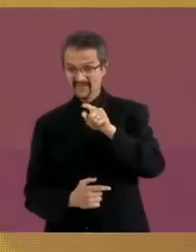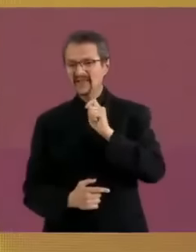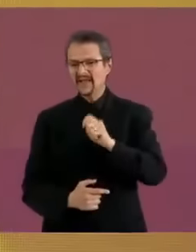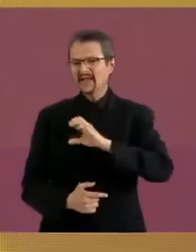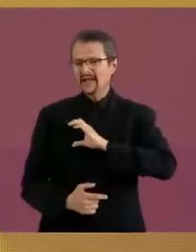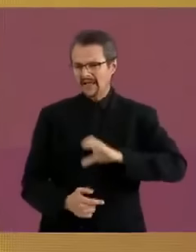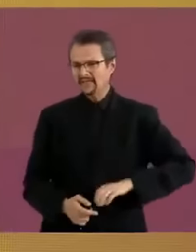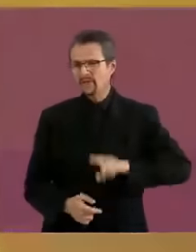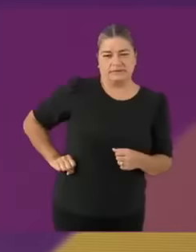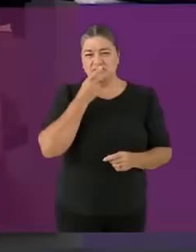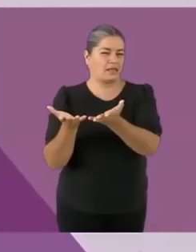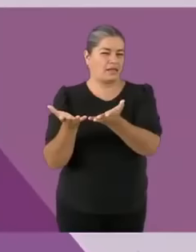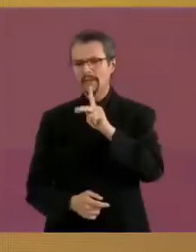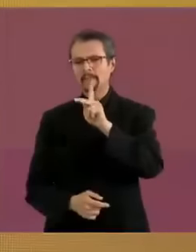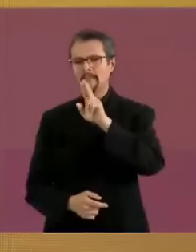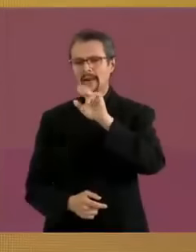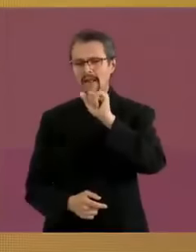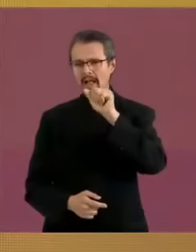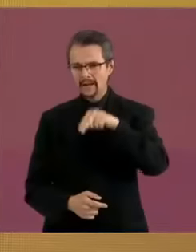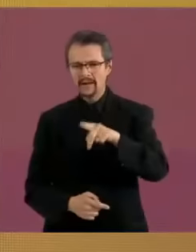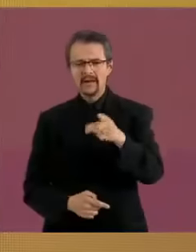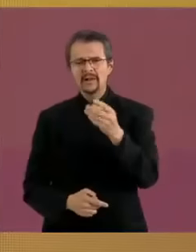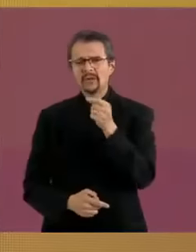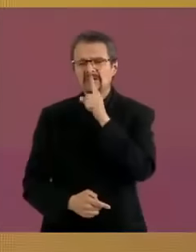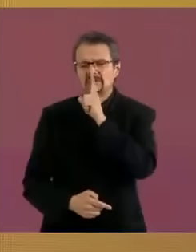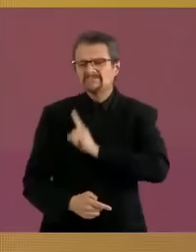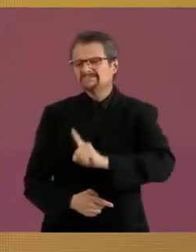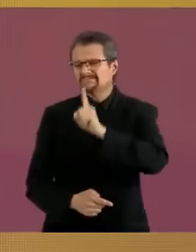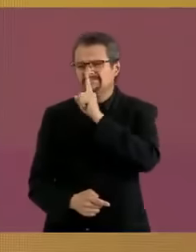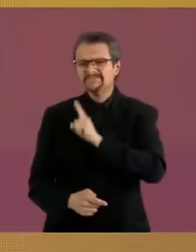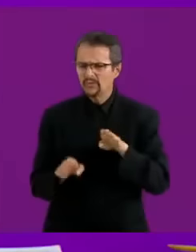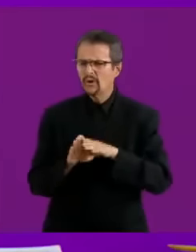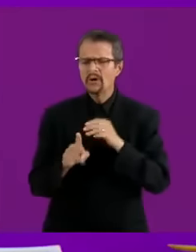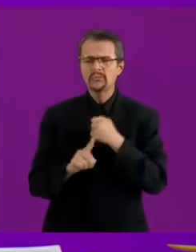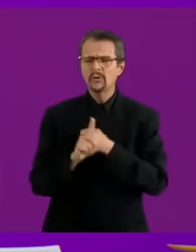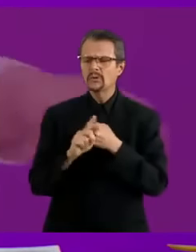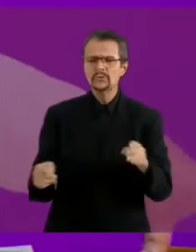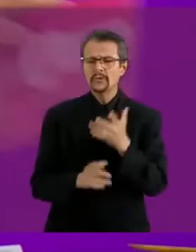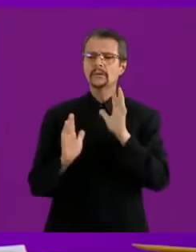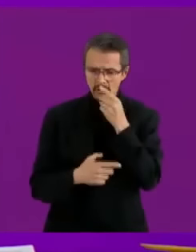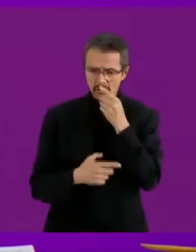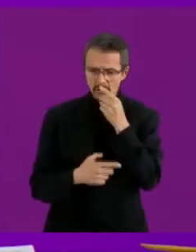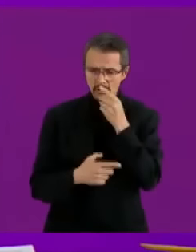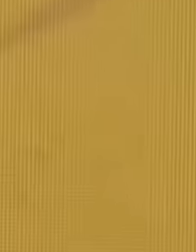pues la verdad es que dice muchas jaladas porque no sé con qué dinero va a poder pagar su PC Con tu tarjeta